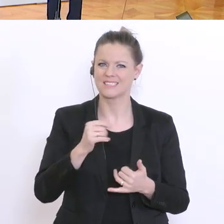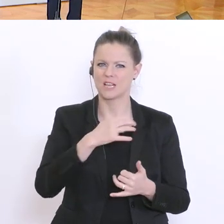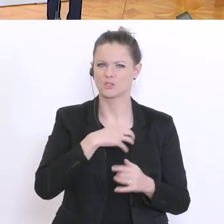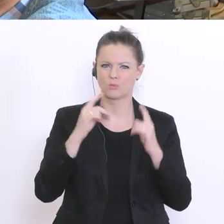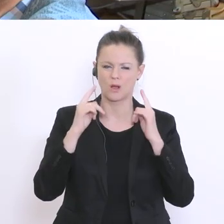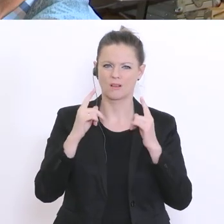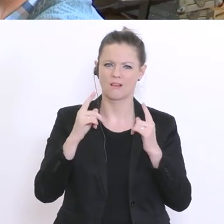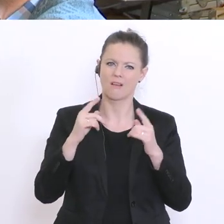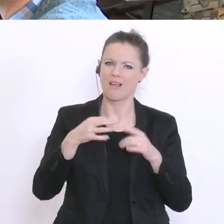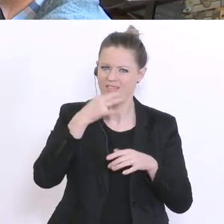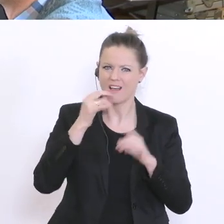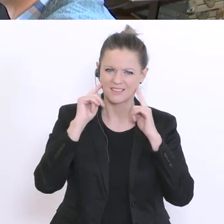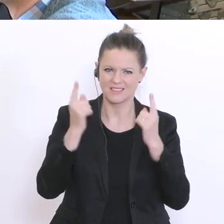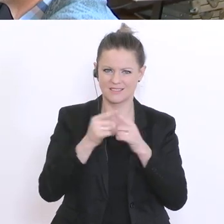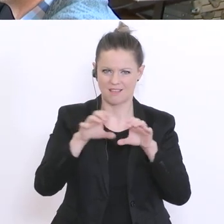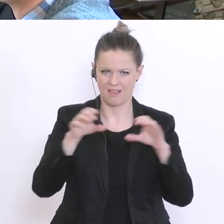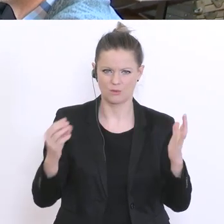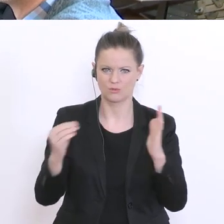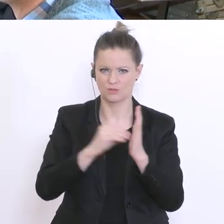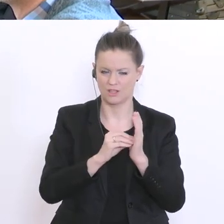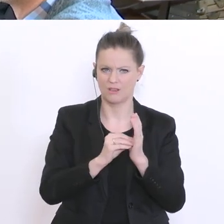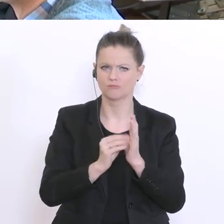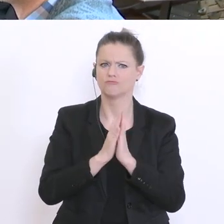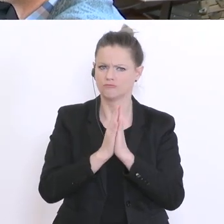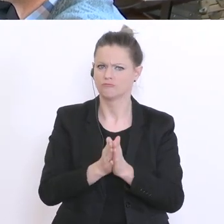wenn Schüler verlangt, dass Schüler die Matura ohne Prüfung erteilt wird. Das heißt: